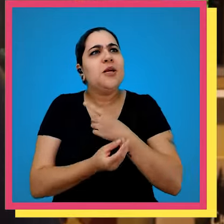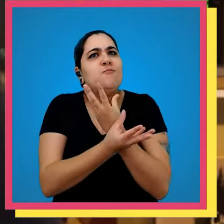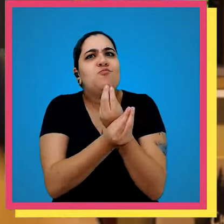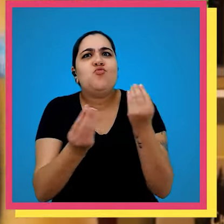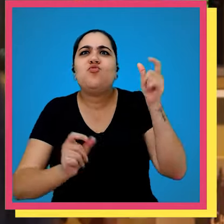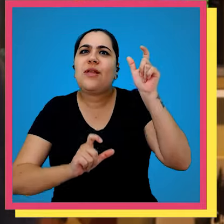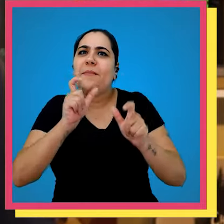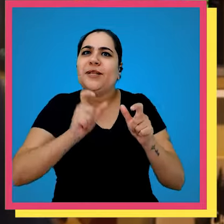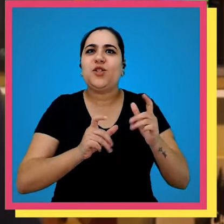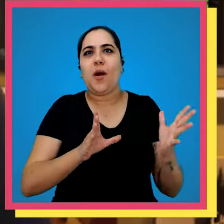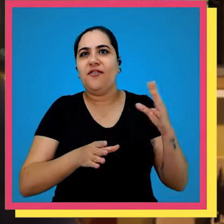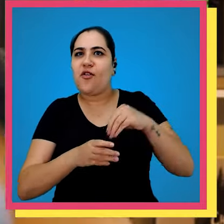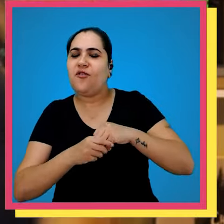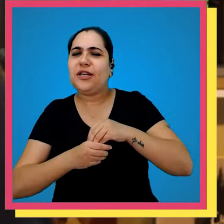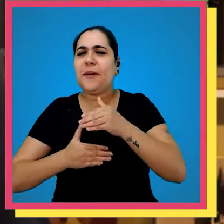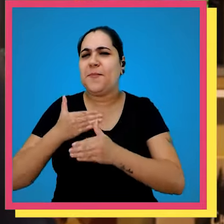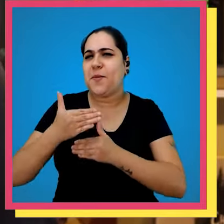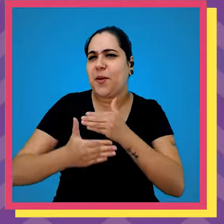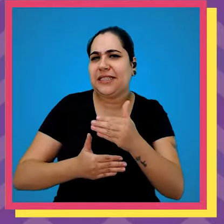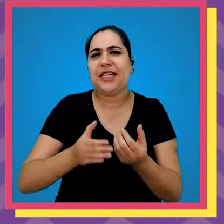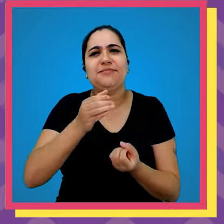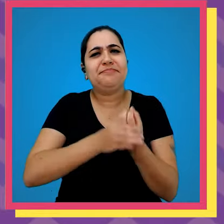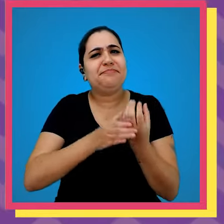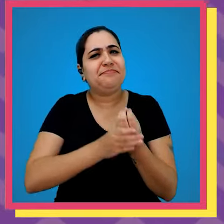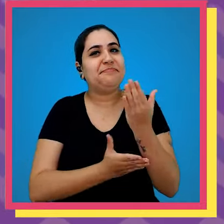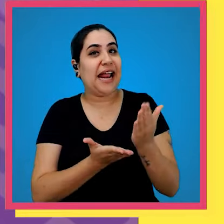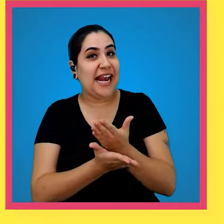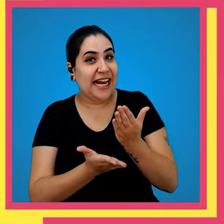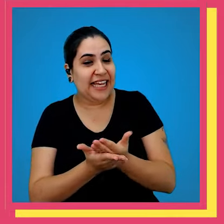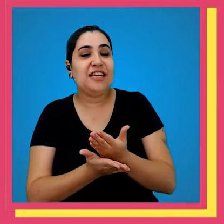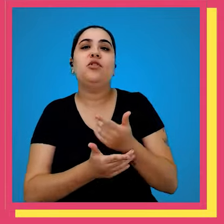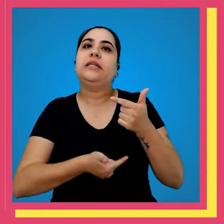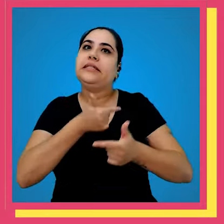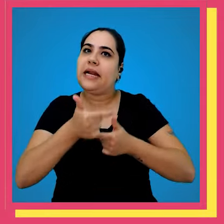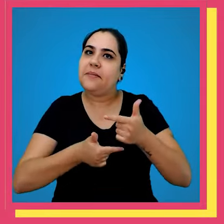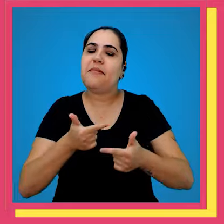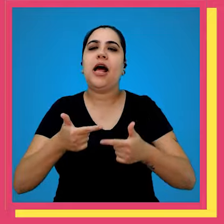que existem várias pessoas envolvidas em todo o processo de produção do livro que